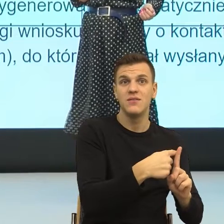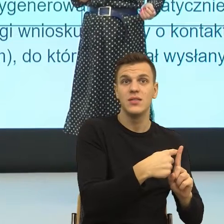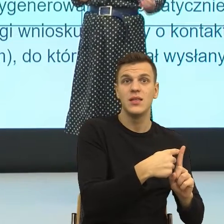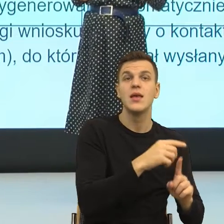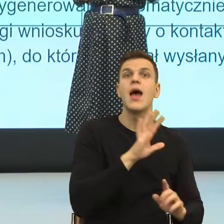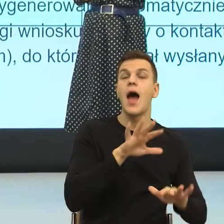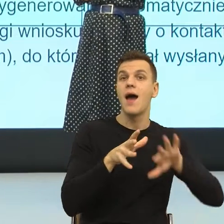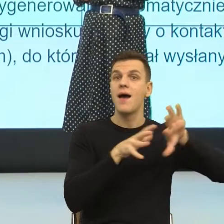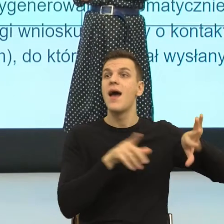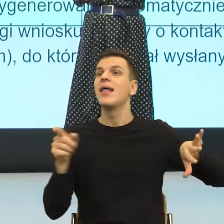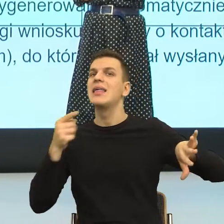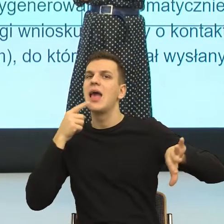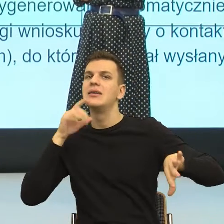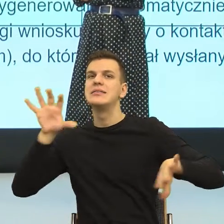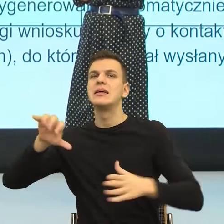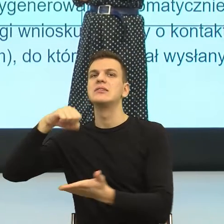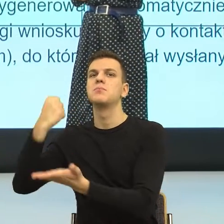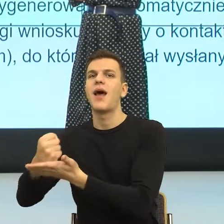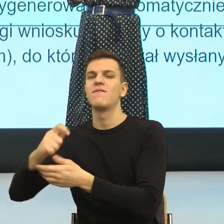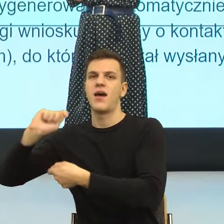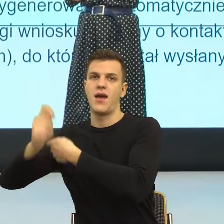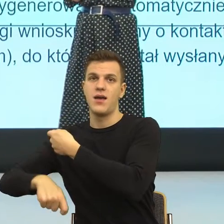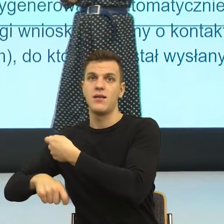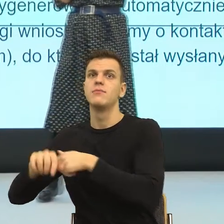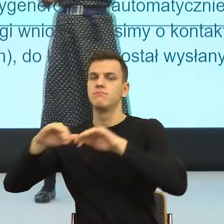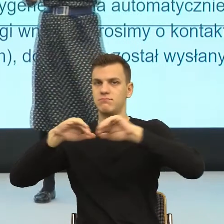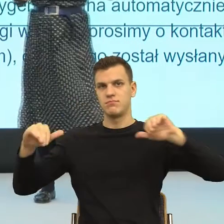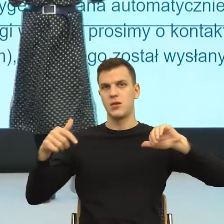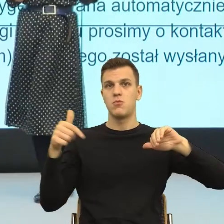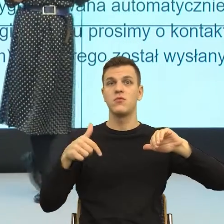Podobieństwo na poziomie struktur gramatycznych jest tak duże,